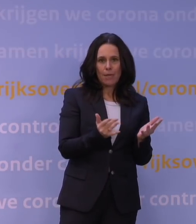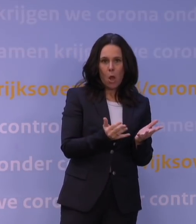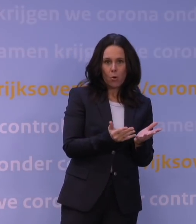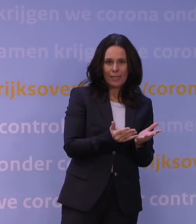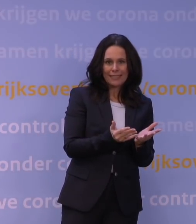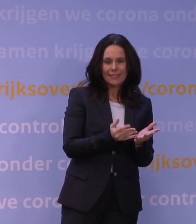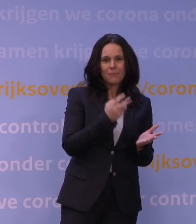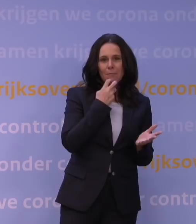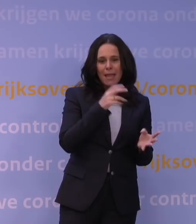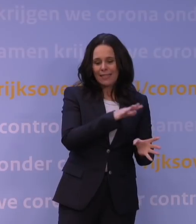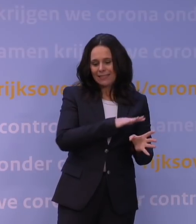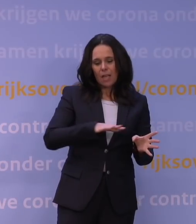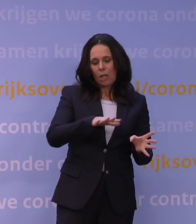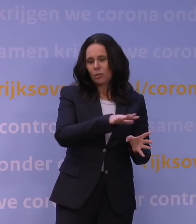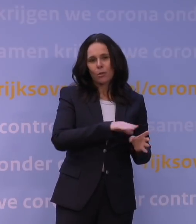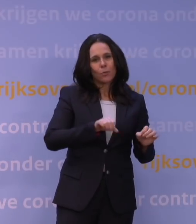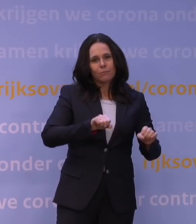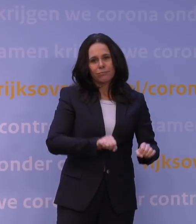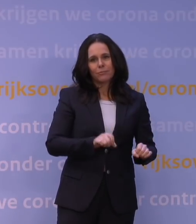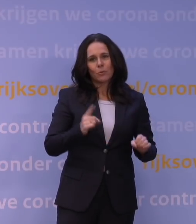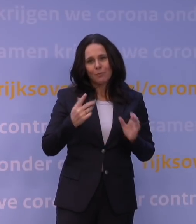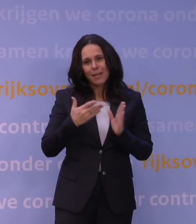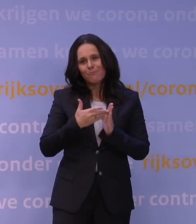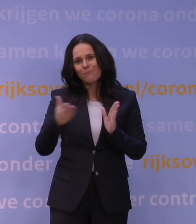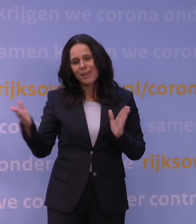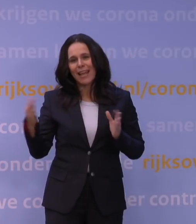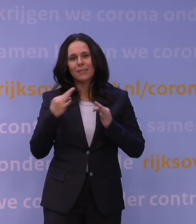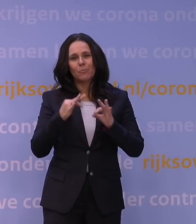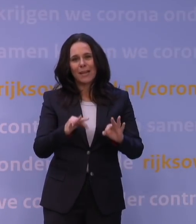moet volgen, dat moet echt een brede beleidsafweging zijn.